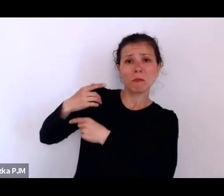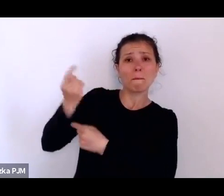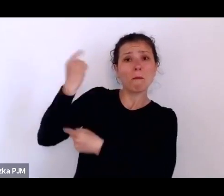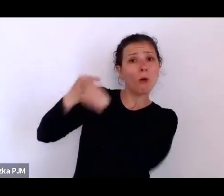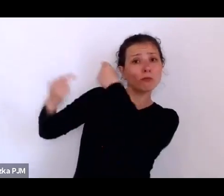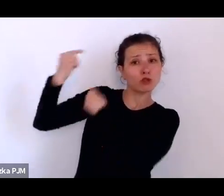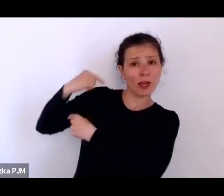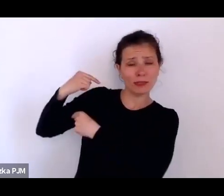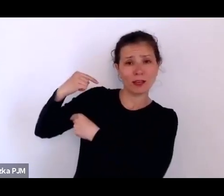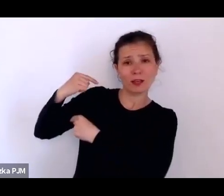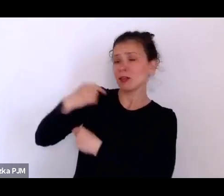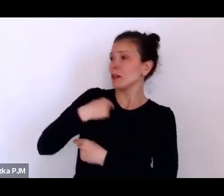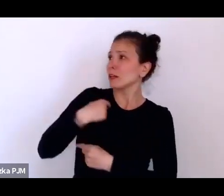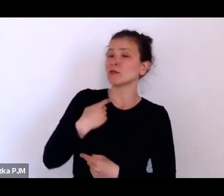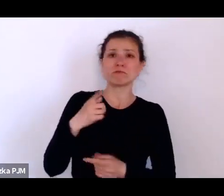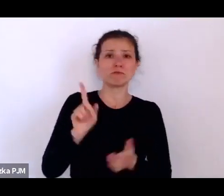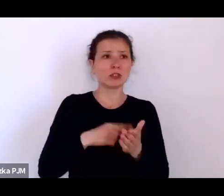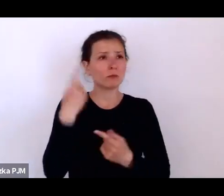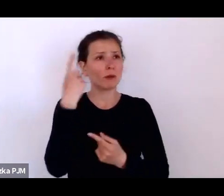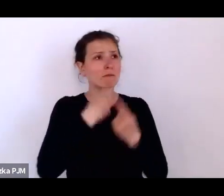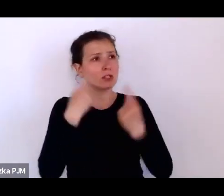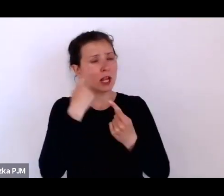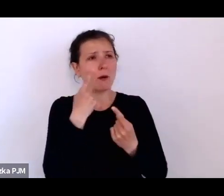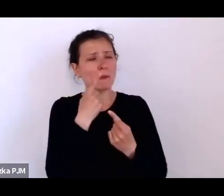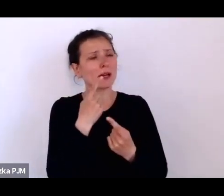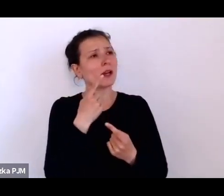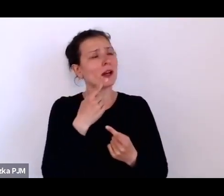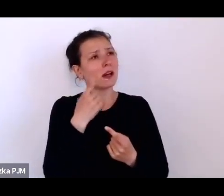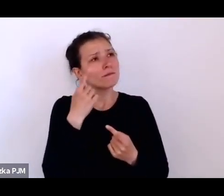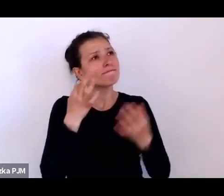kiedy się zastanawiałam nad tym dwudziestoleciem międzywojennym